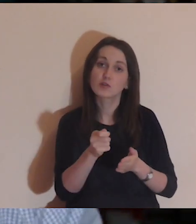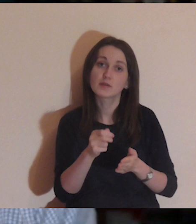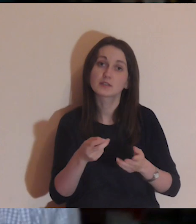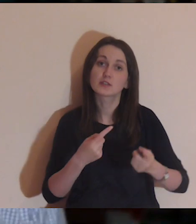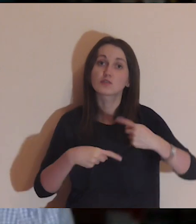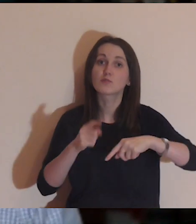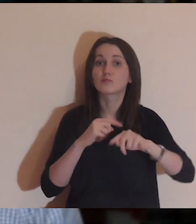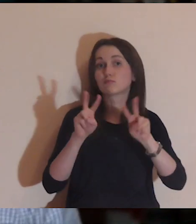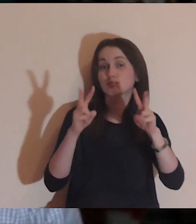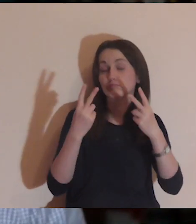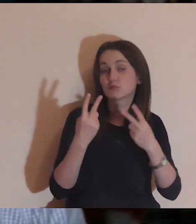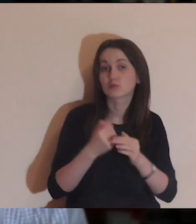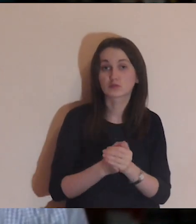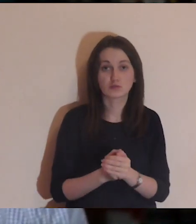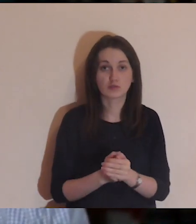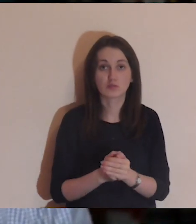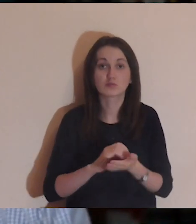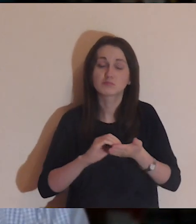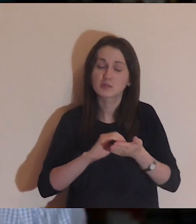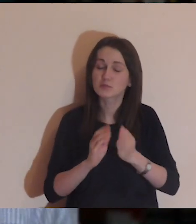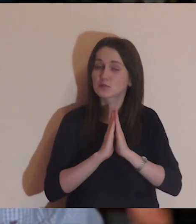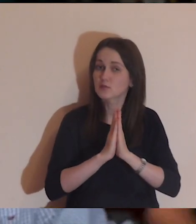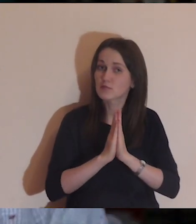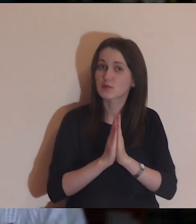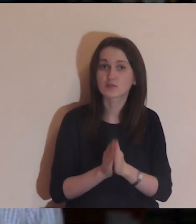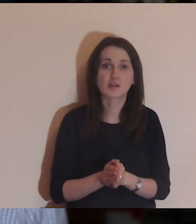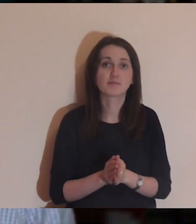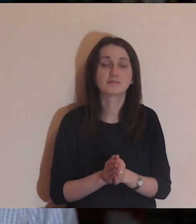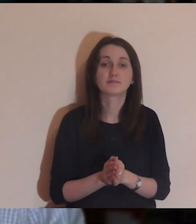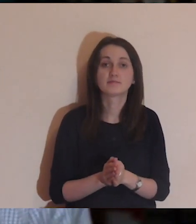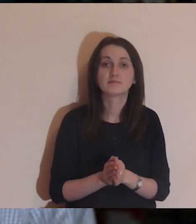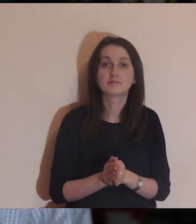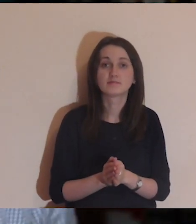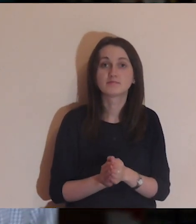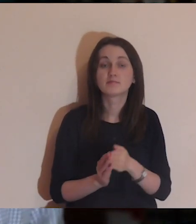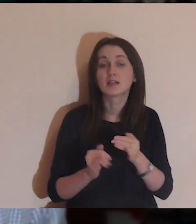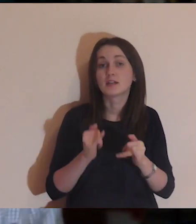napiszcie, skąd jesteście, w komentarzach-